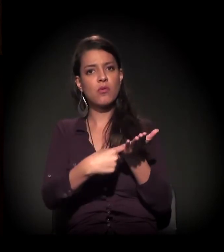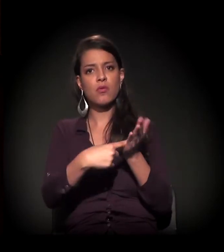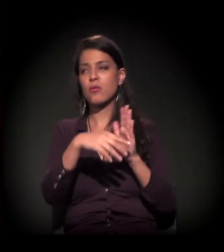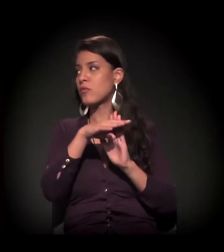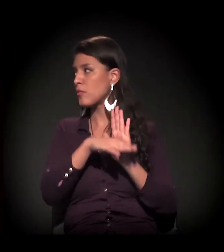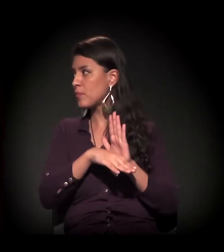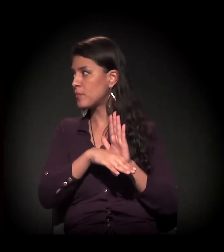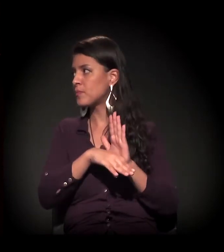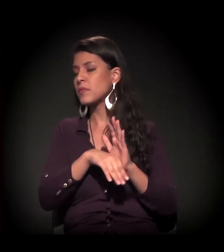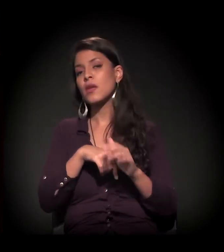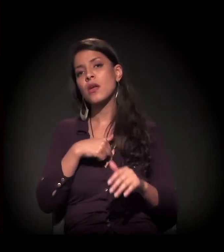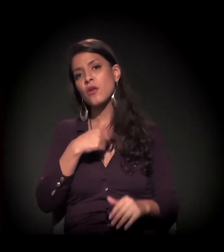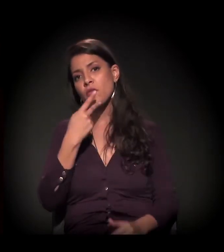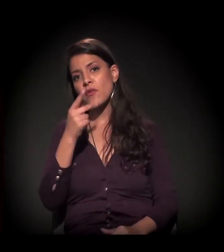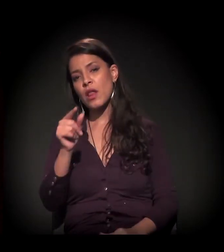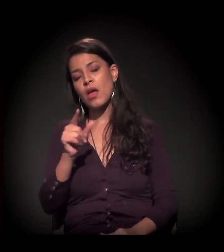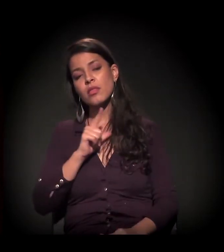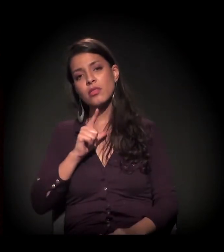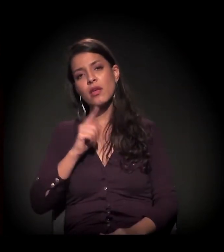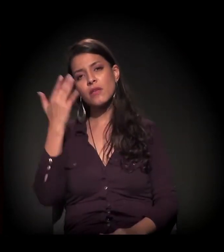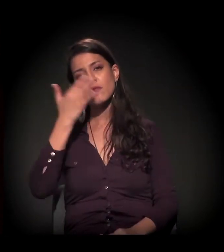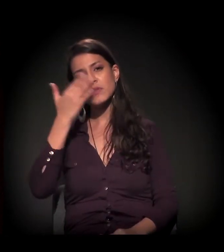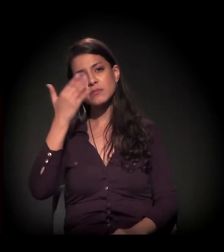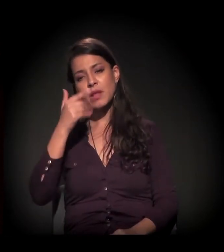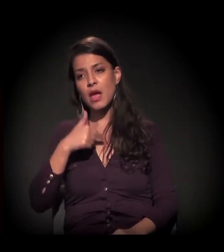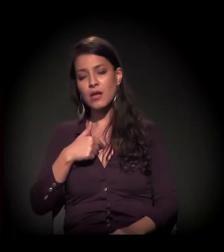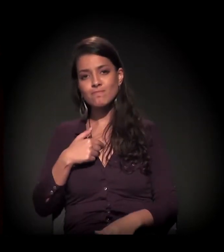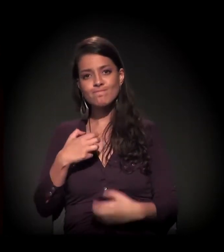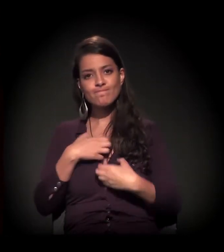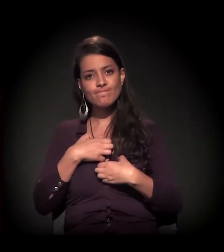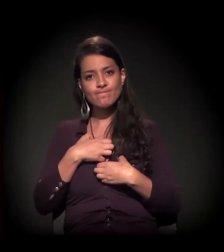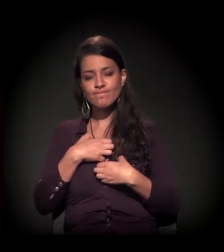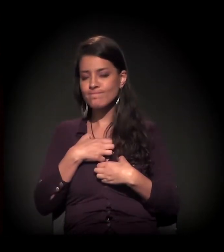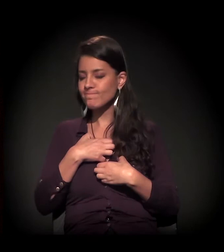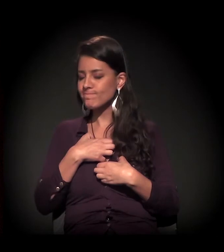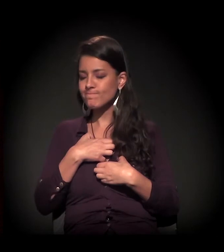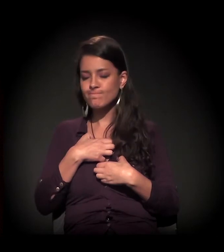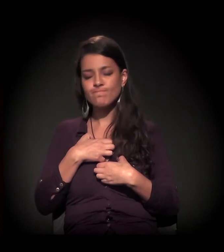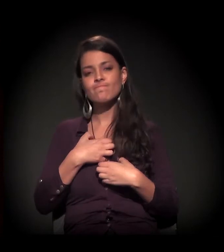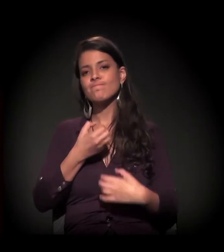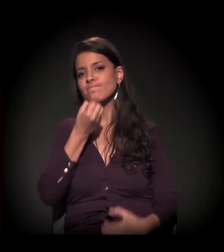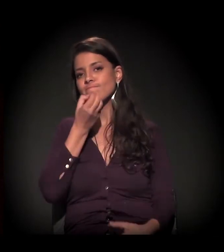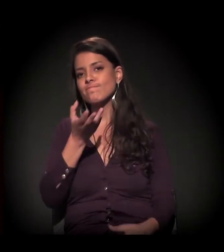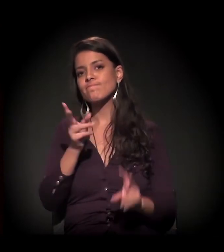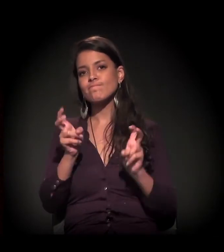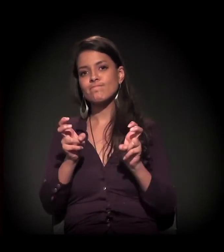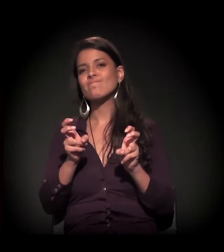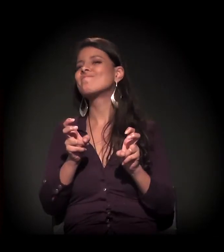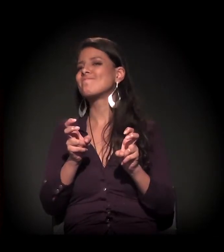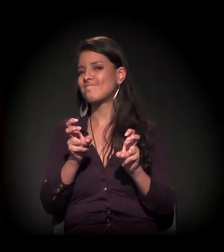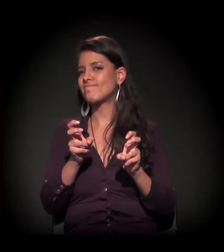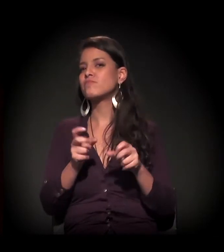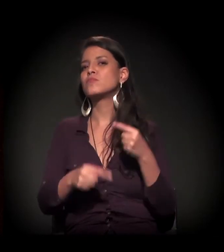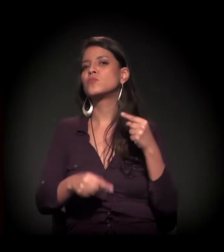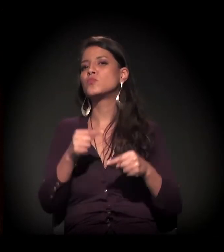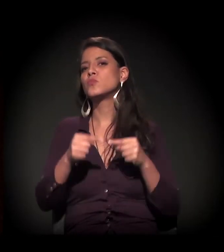Eu vou pontuar uma invisibilidade que sinto na pele, que é pouquíssimo abordada e pensada,